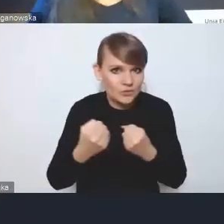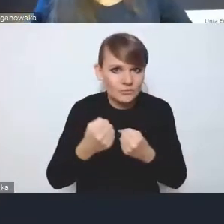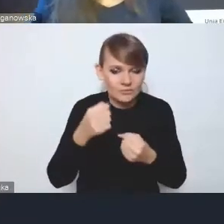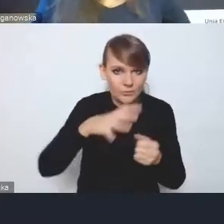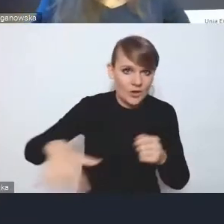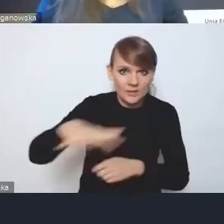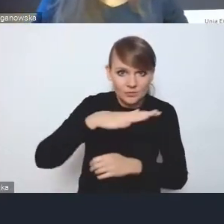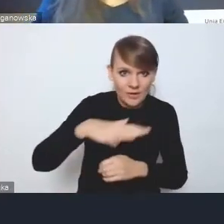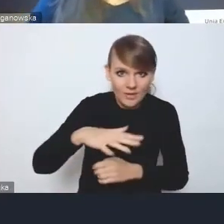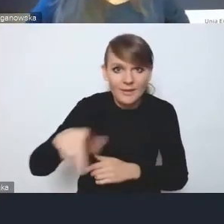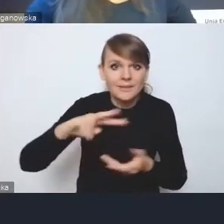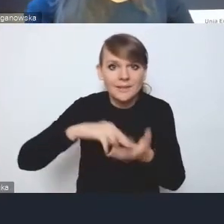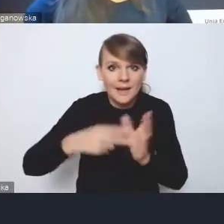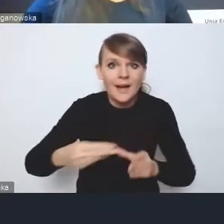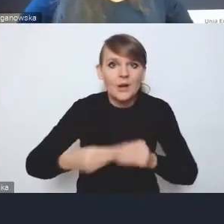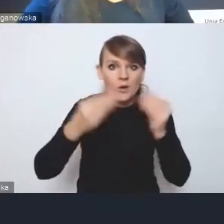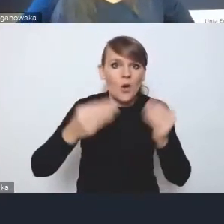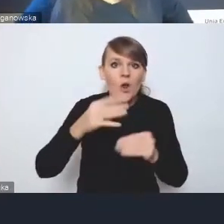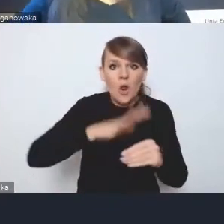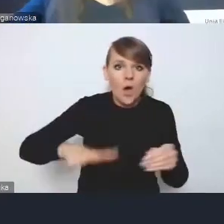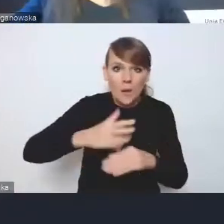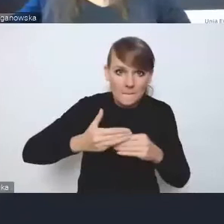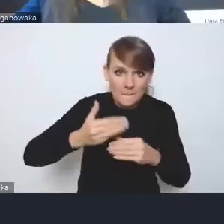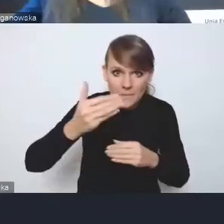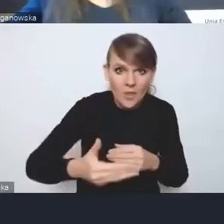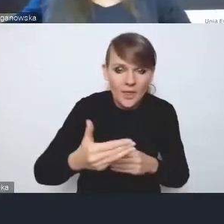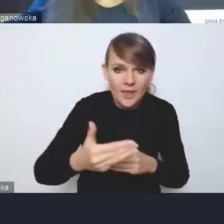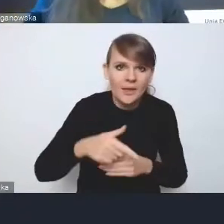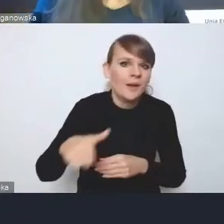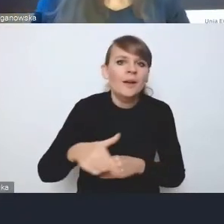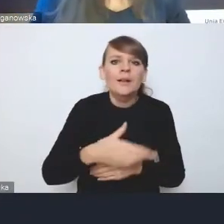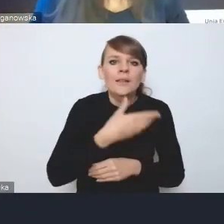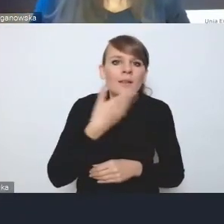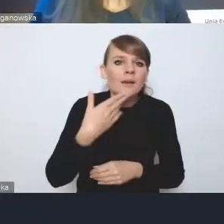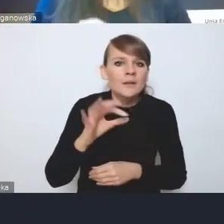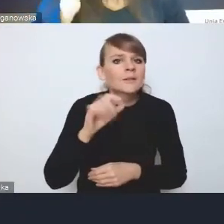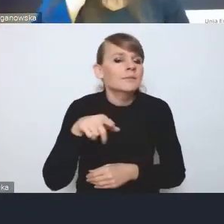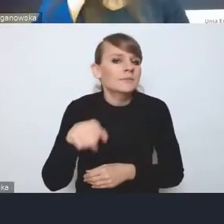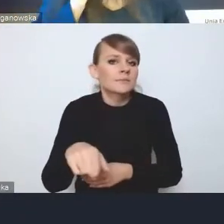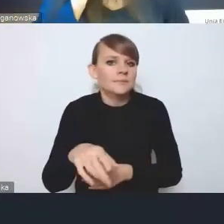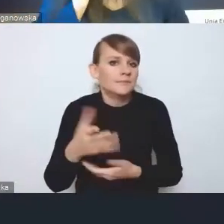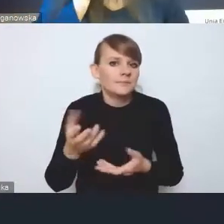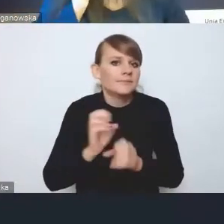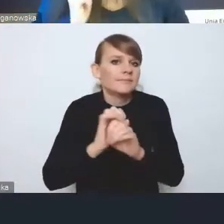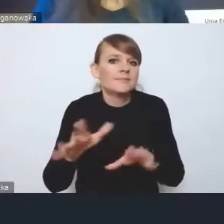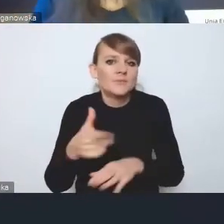strategie rozwoju ponadlokalnego nie mają własnej definicji. One mają dokładnie tę samą zawartość,